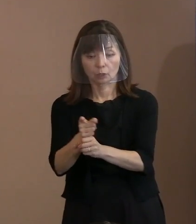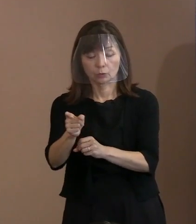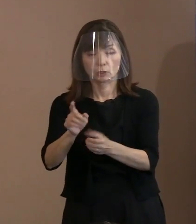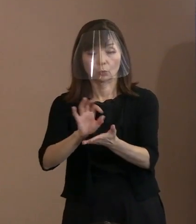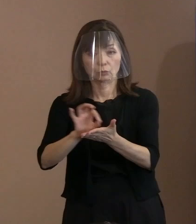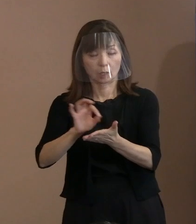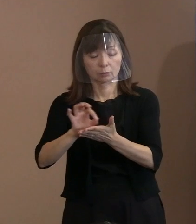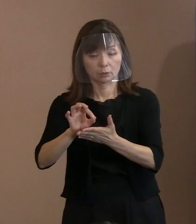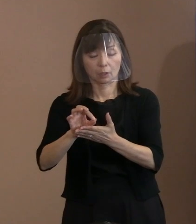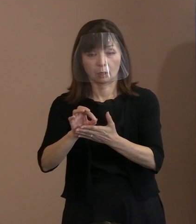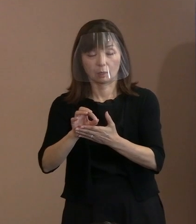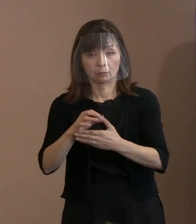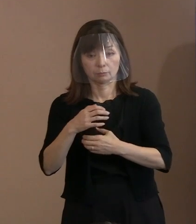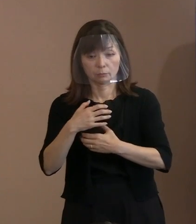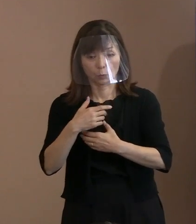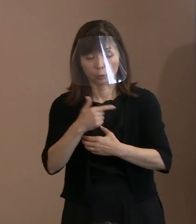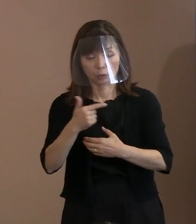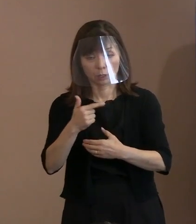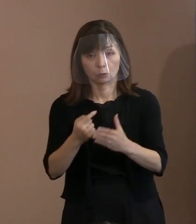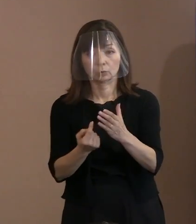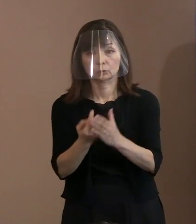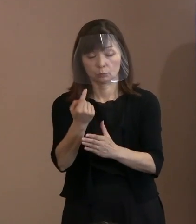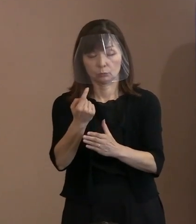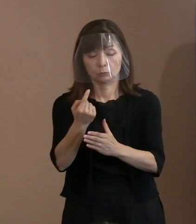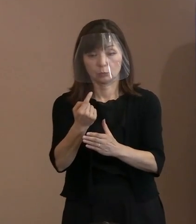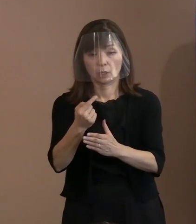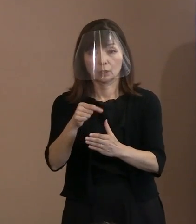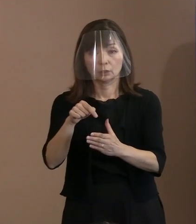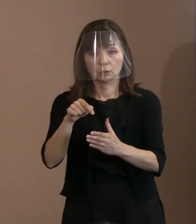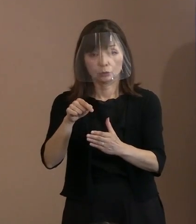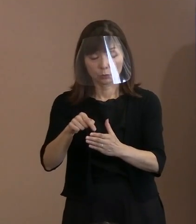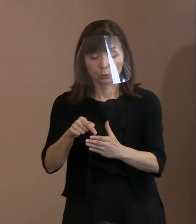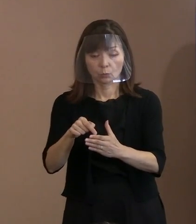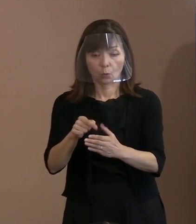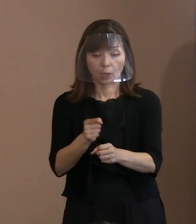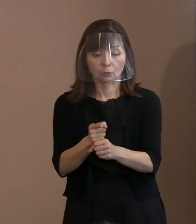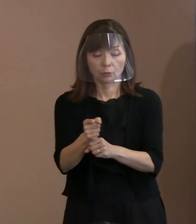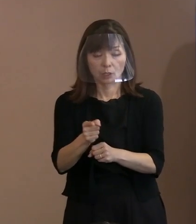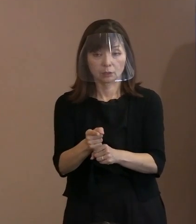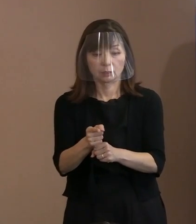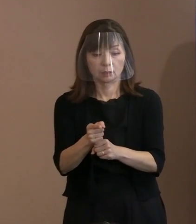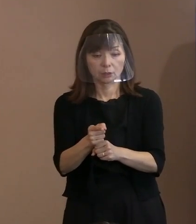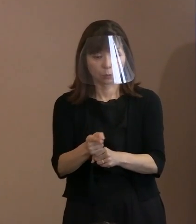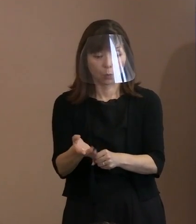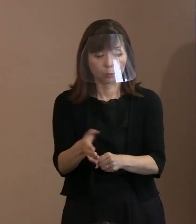まずはその武器を発動するボタンなんかを 持たせることもやめるべきですしね｡